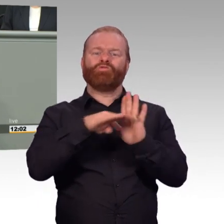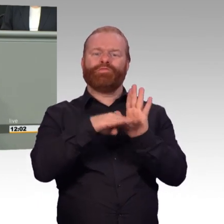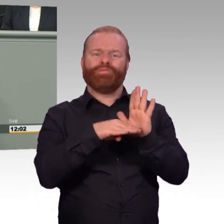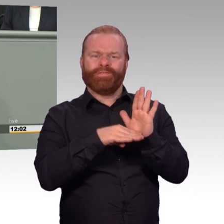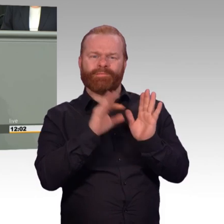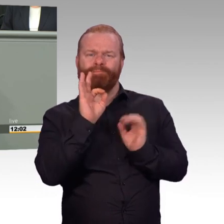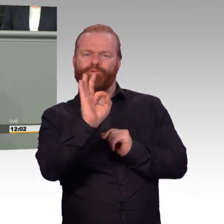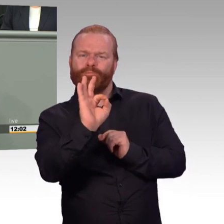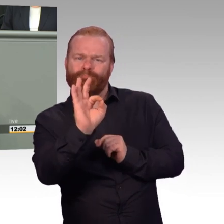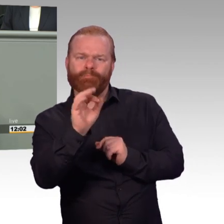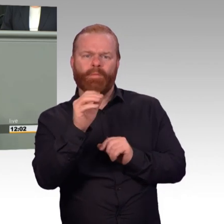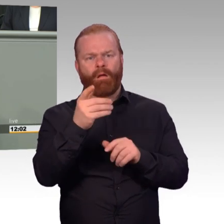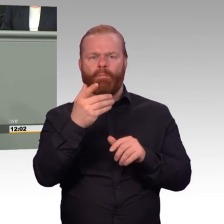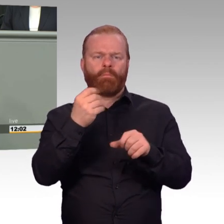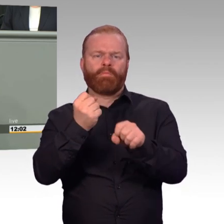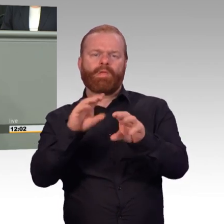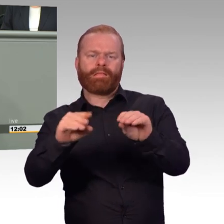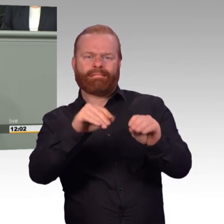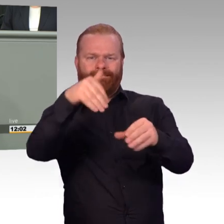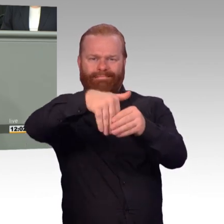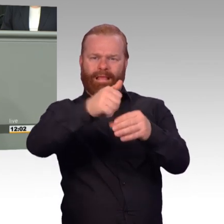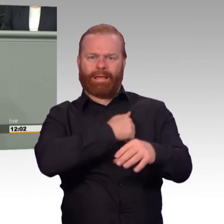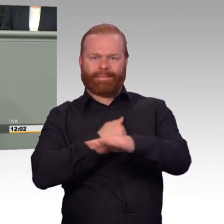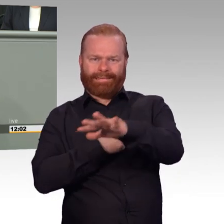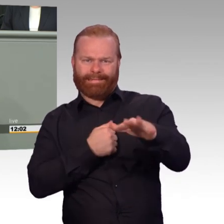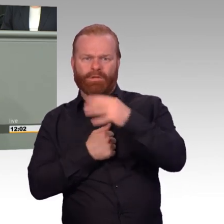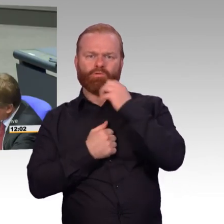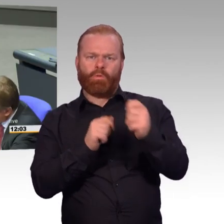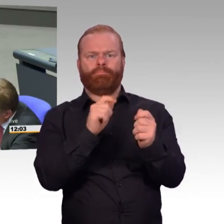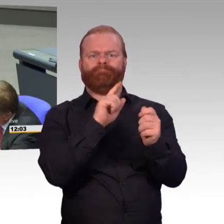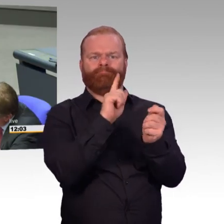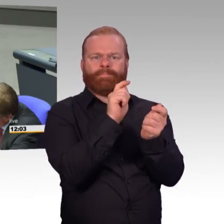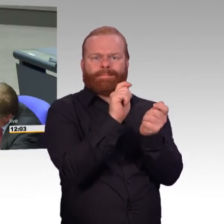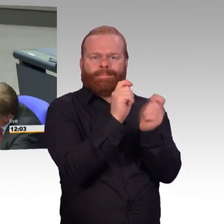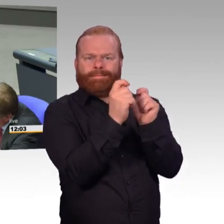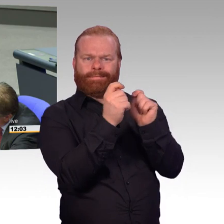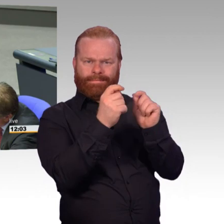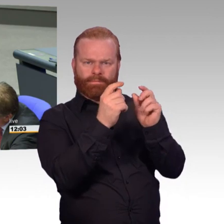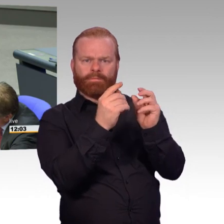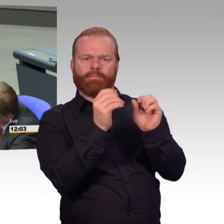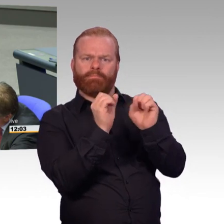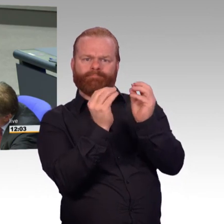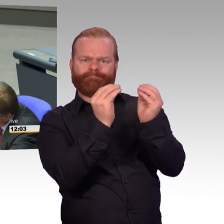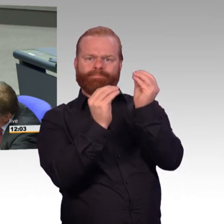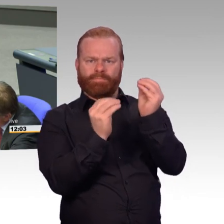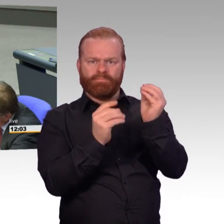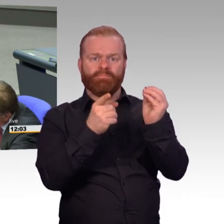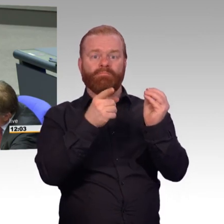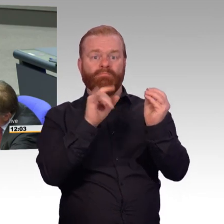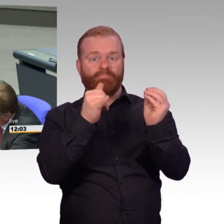da hat man ein ziviles Instrument der Bundeswehr aufgepfropft, was überhaupt nicht dazu passt. Was an allen Ecken und Enden kneift. (Zwischenruf)